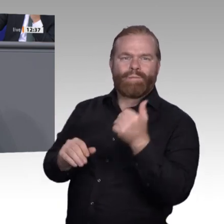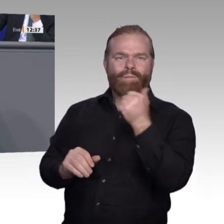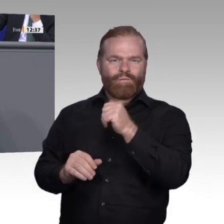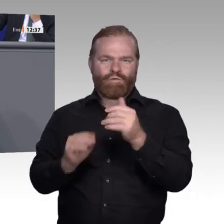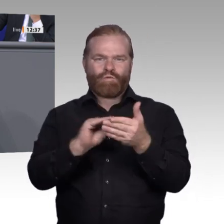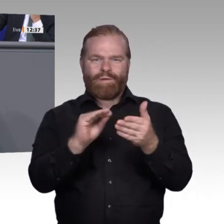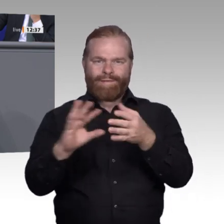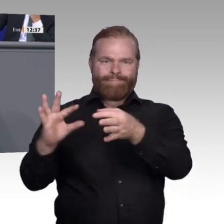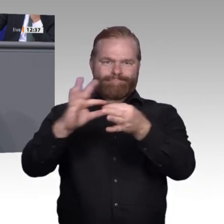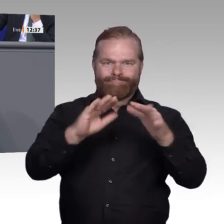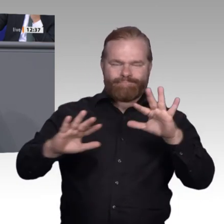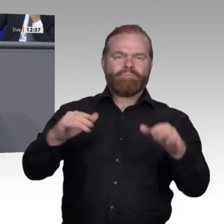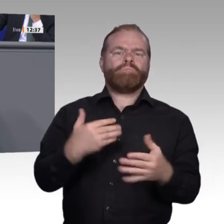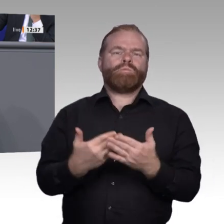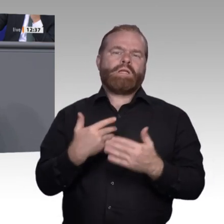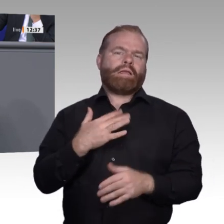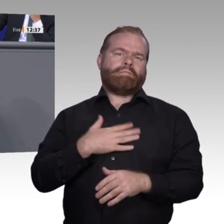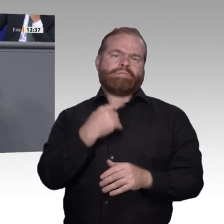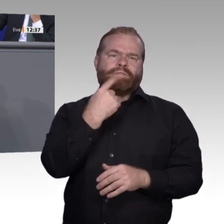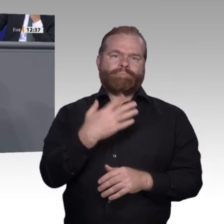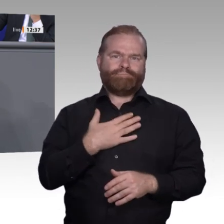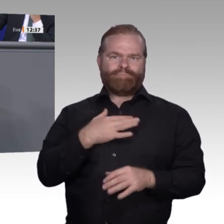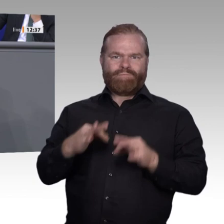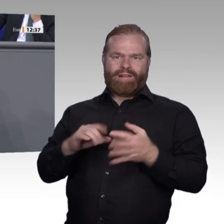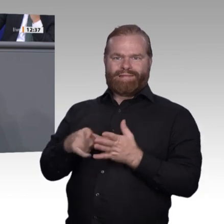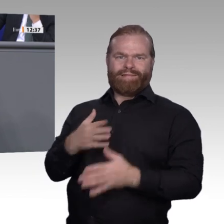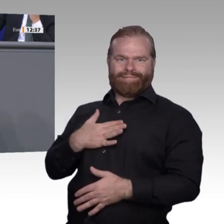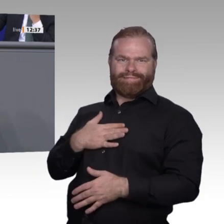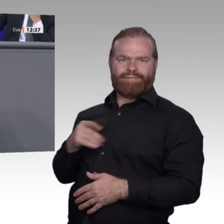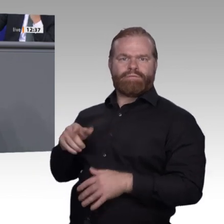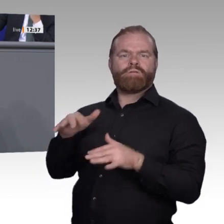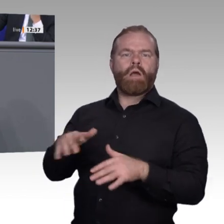sind wir bei einem wichtigen letzten Punkt. Diejenigen, die in die Berufe reingehen,